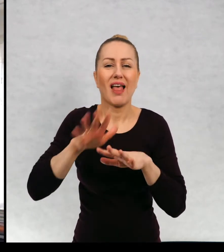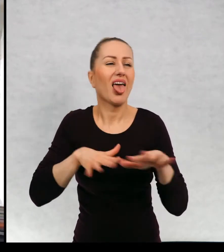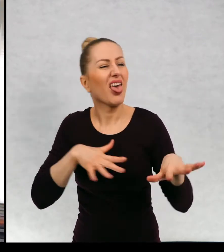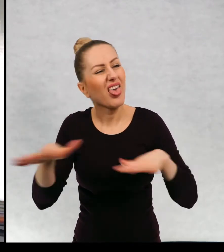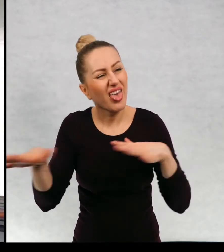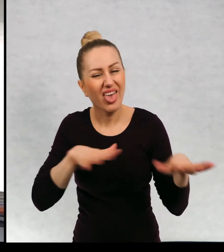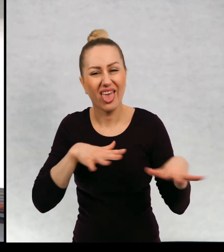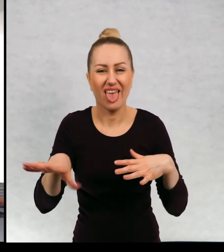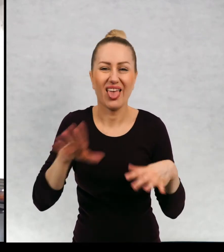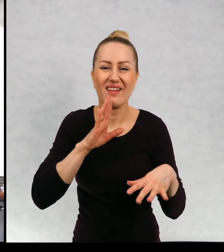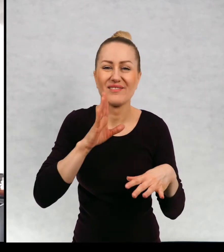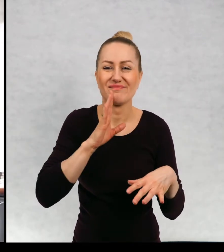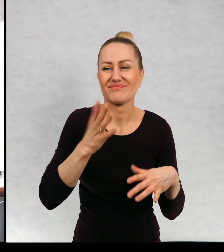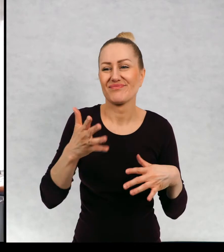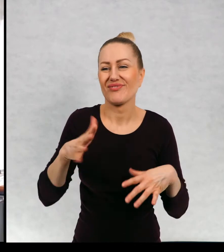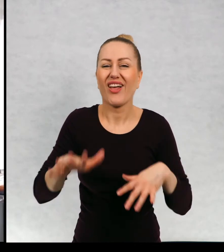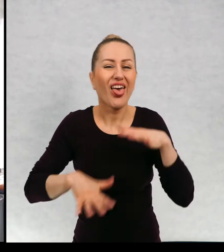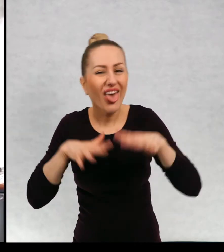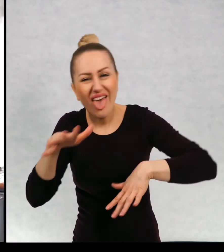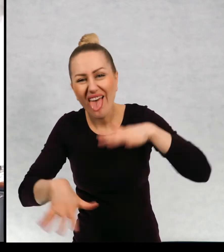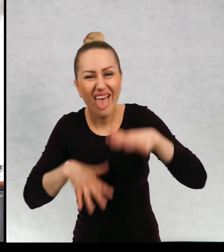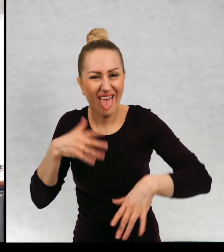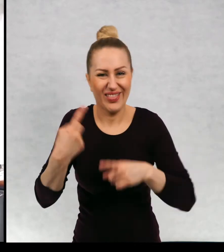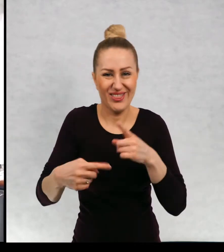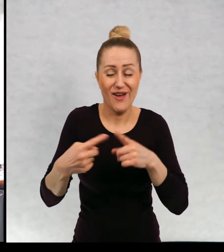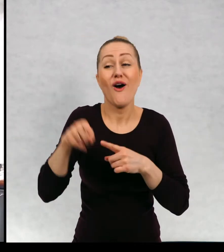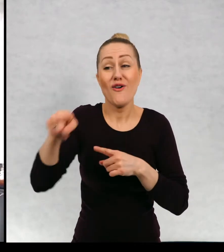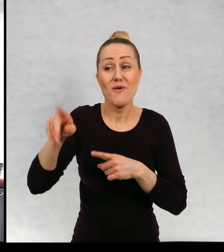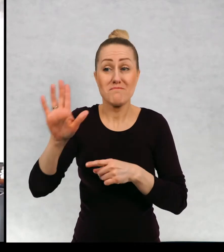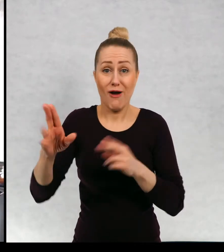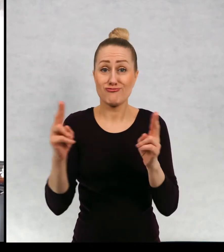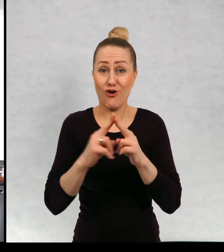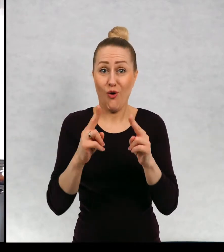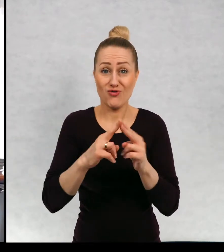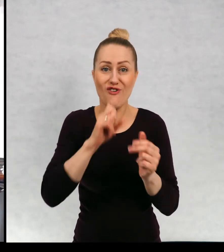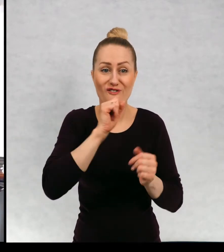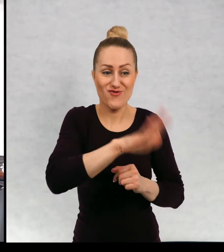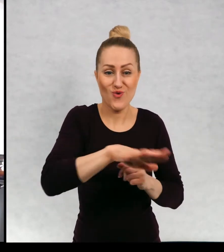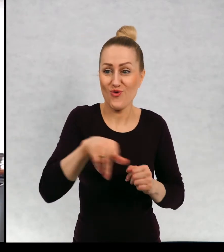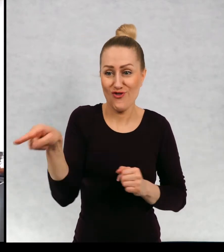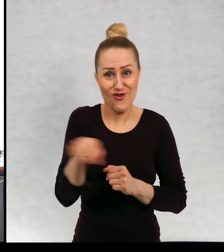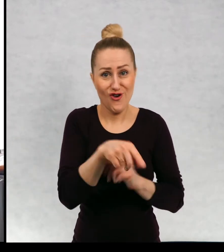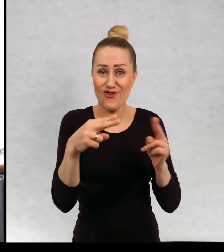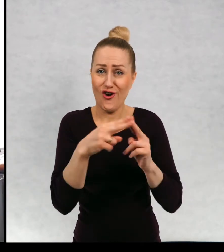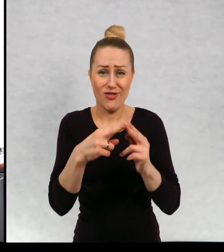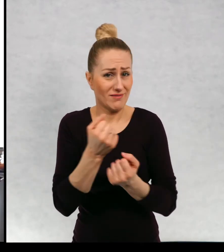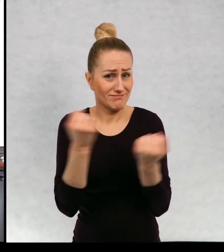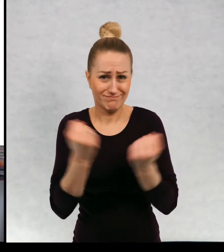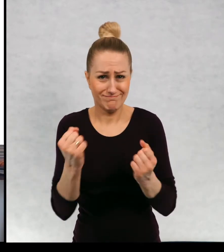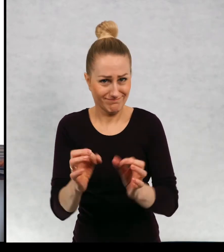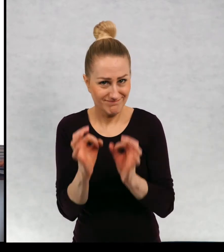Który, który ma bardzo fajny kontakt ze swoimi wnukami i swoimi dziećmi.